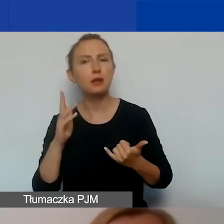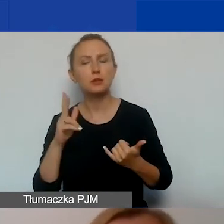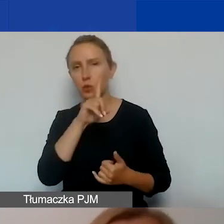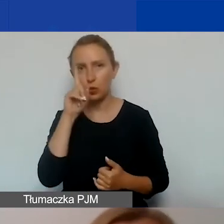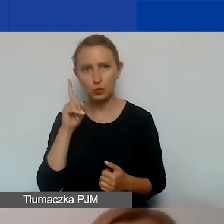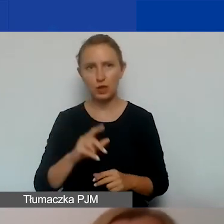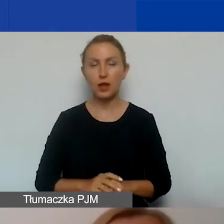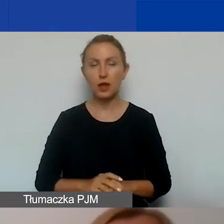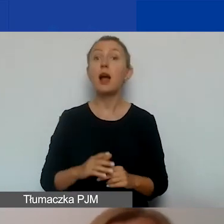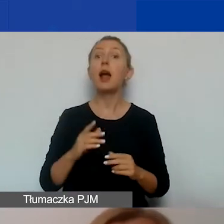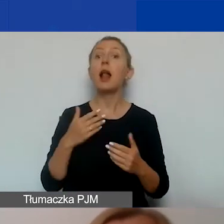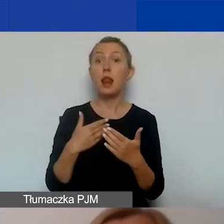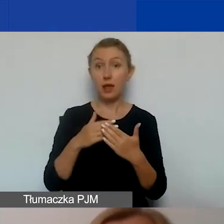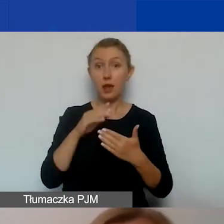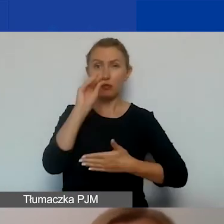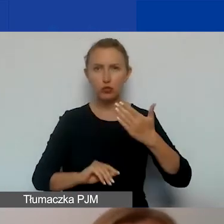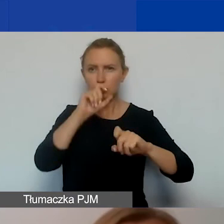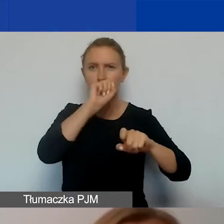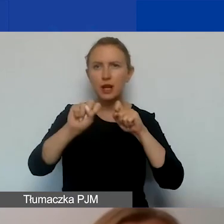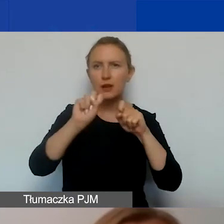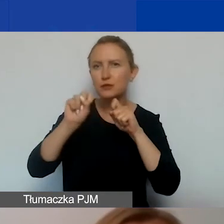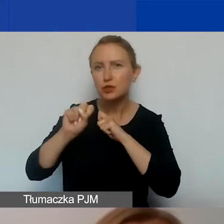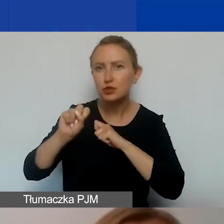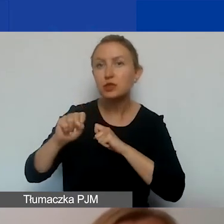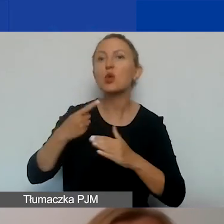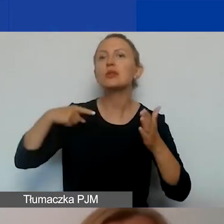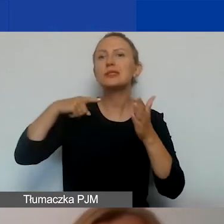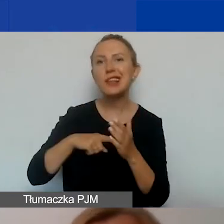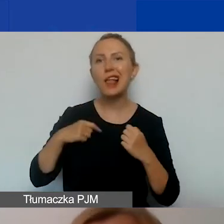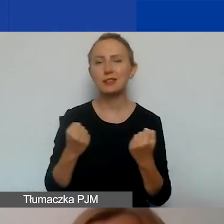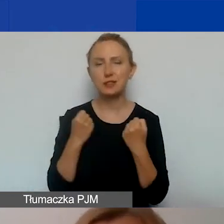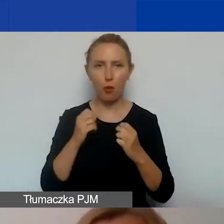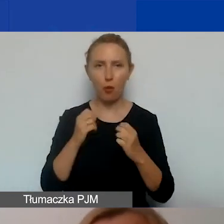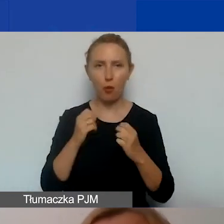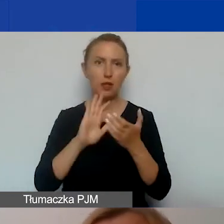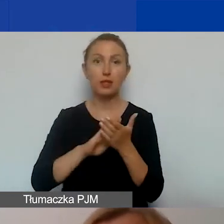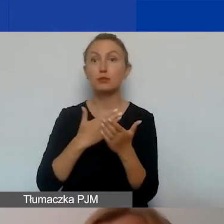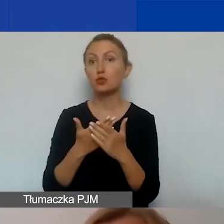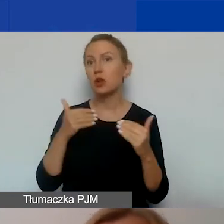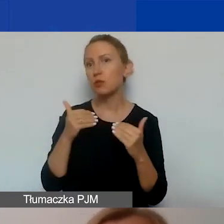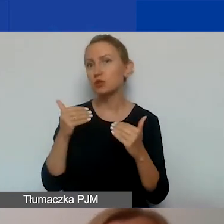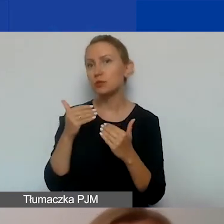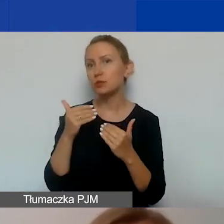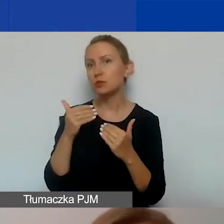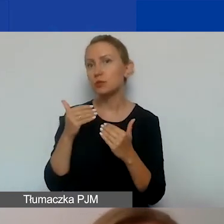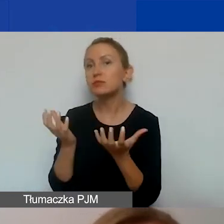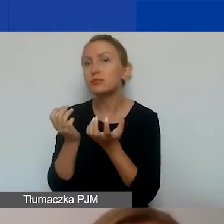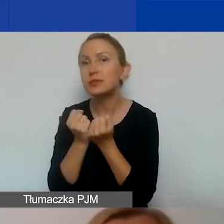będziecie w stanie wyznaczyć cele działań komunikacyjnych. Czy celem może być jedynie dotarcie, zebranie uczestników.